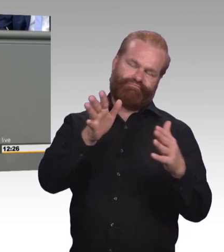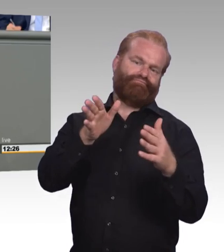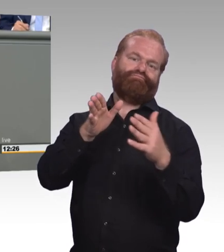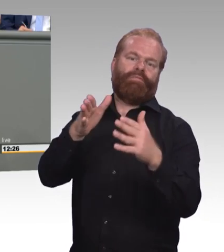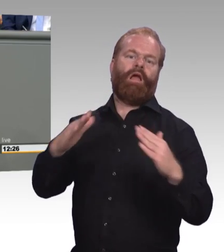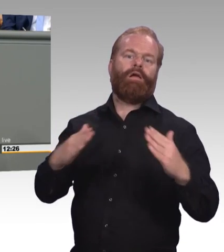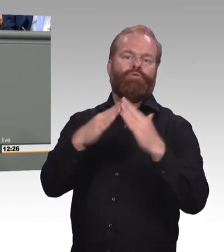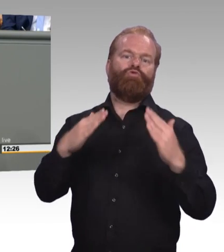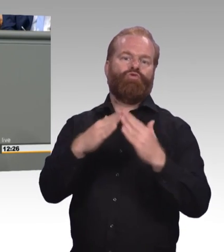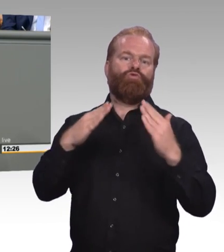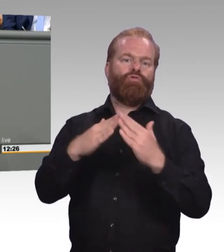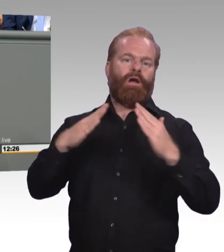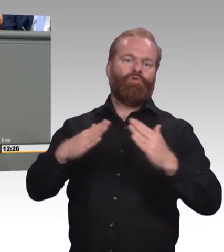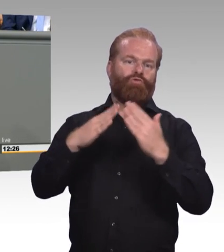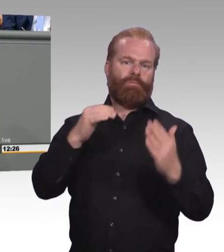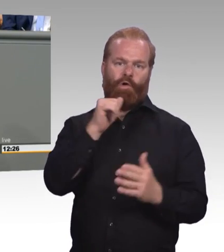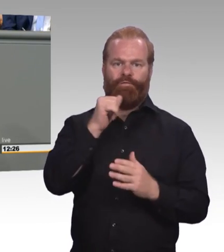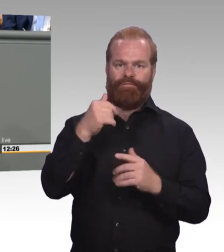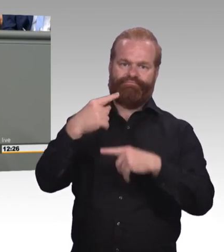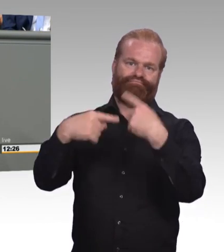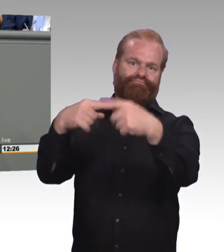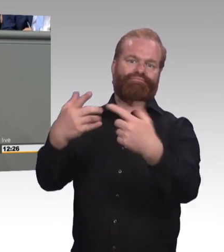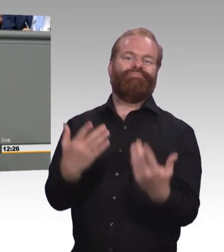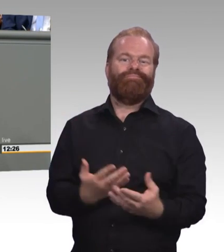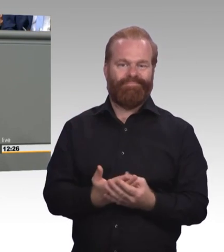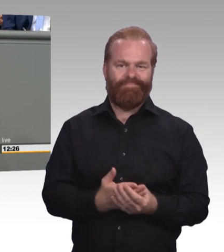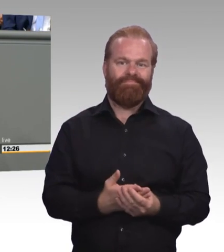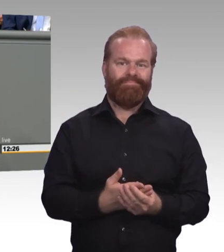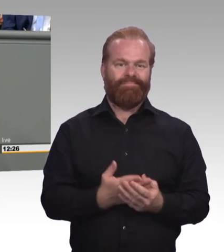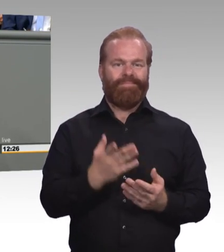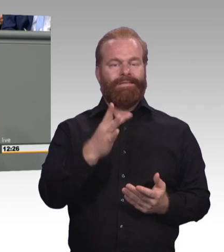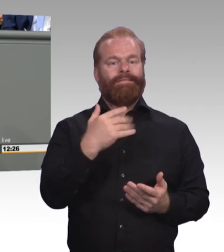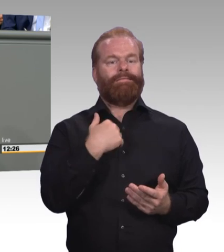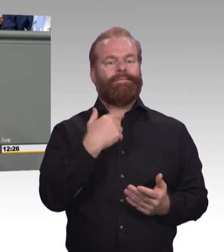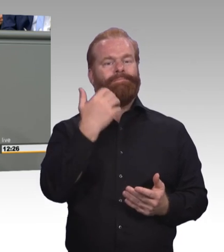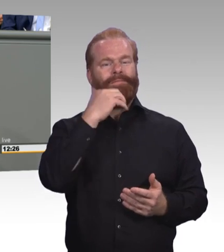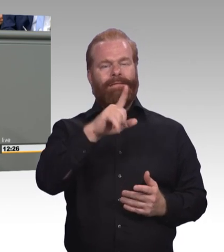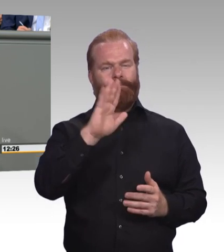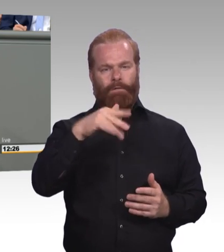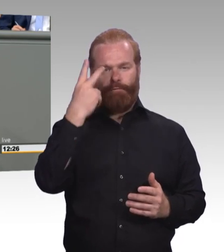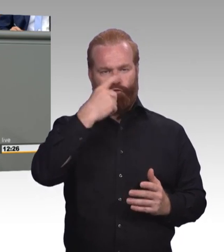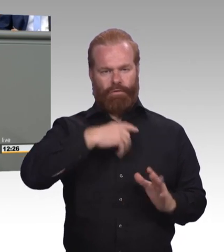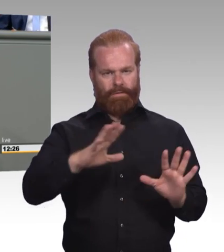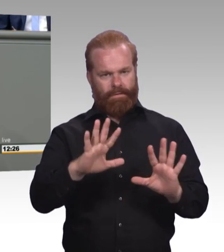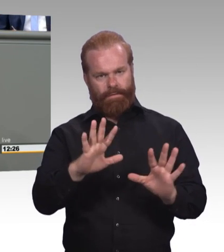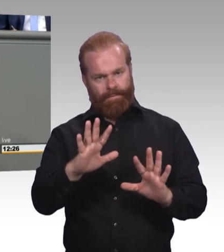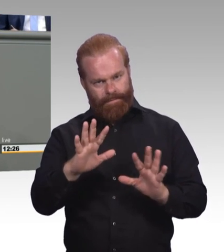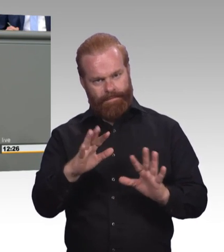und das auch können, das ist ja durchaus positiv. Ich habe selber auch mal studiert. Aber wir müssen halt auch die Kehrseite beobachten.